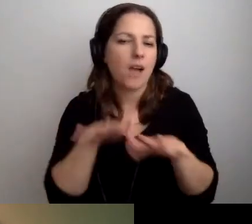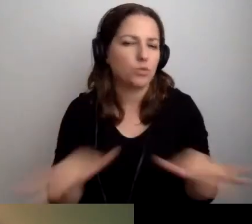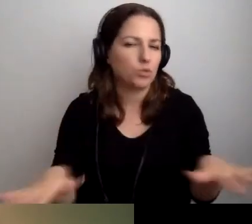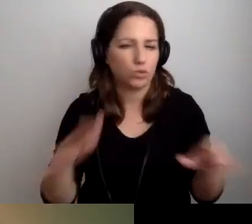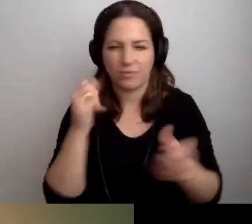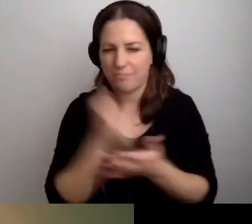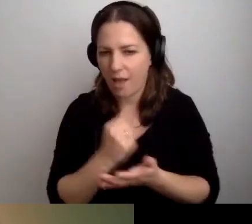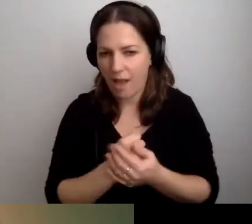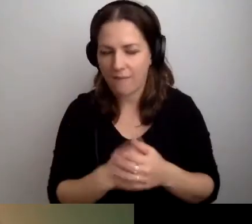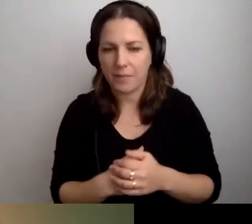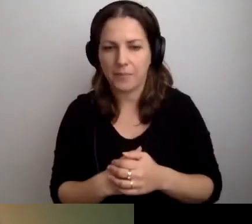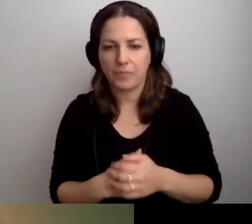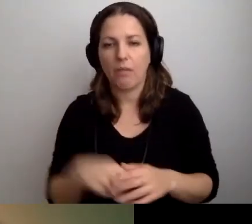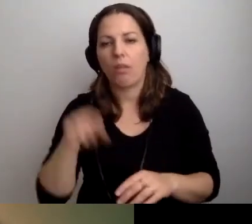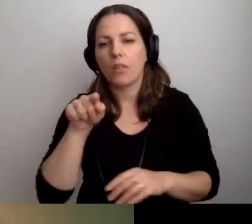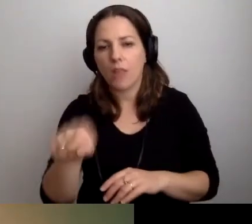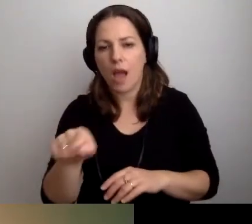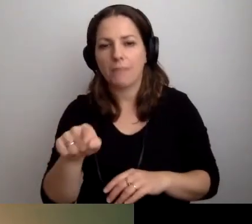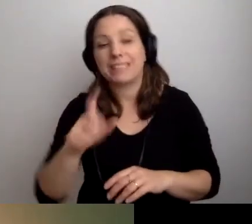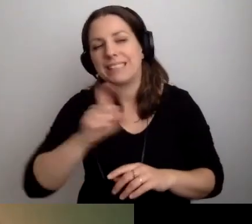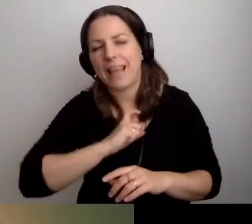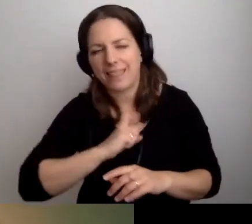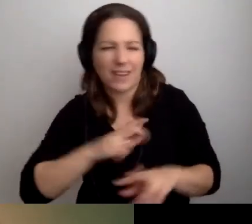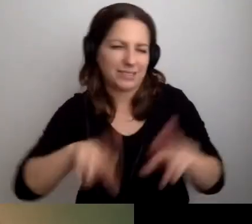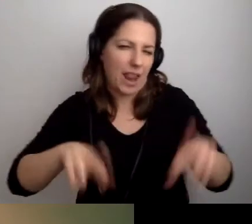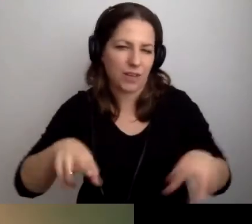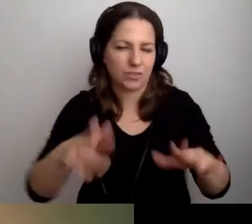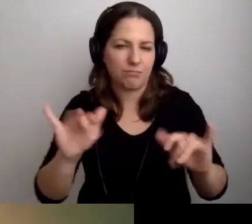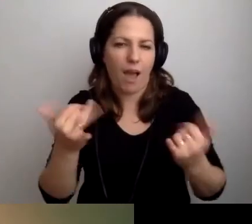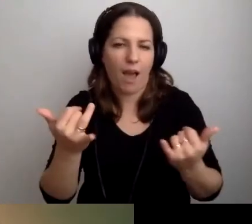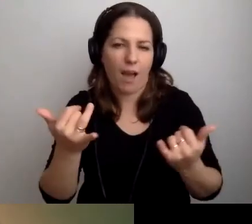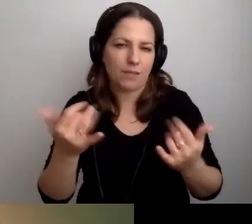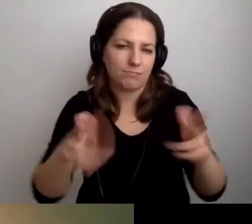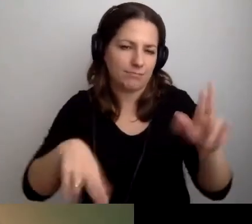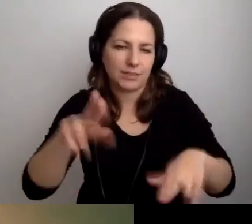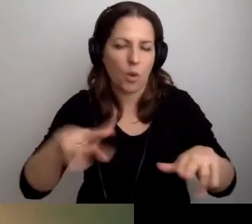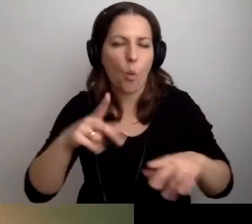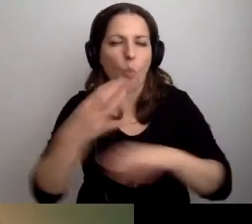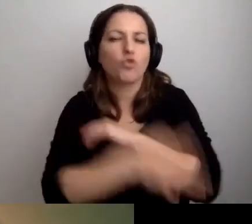Lub sekretariaty, w zależności od uczelni.